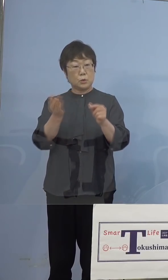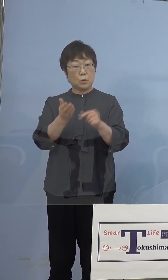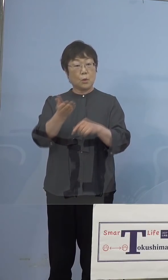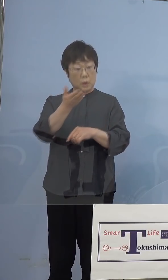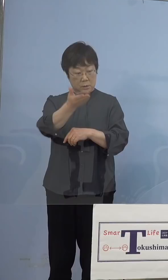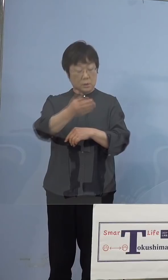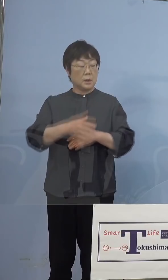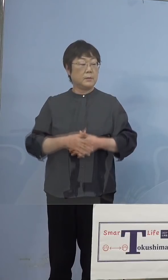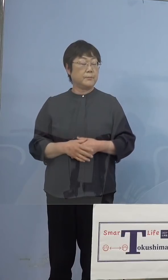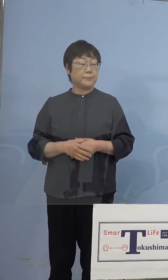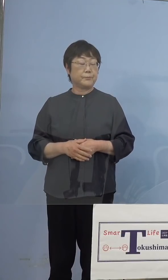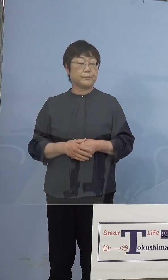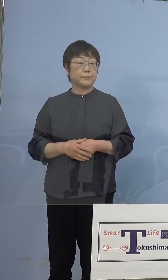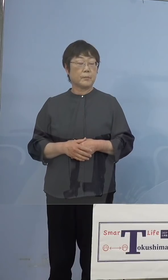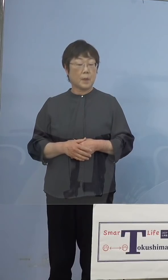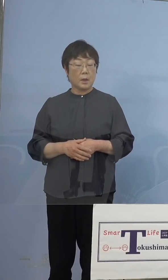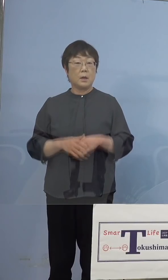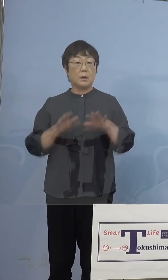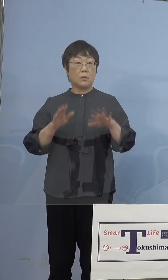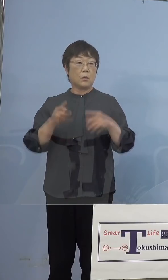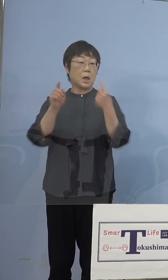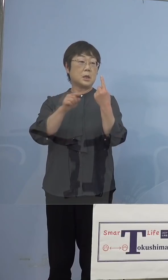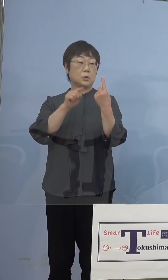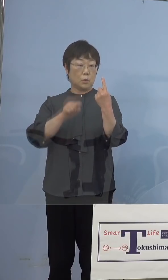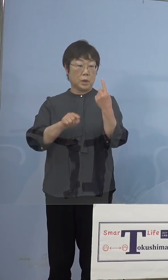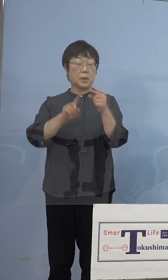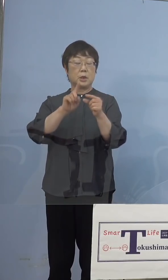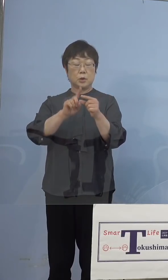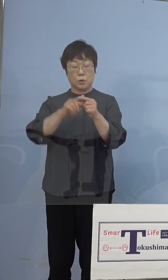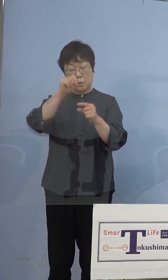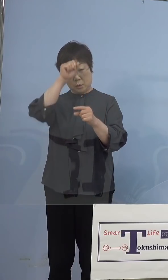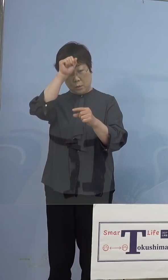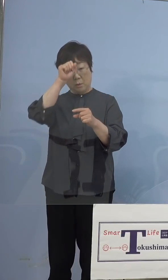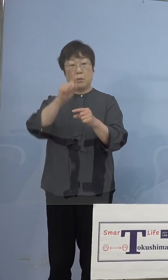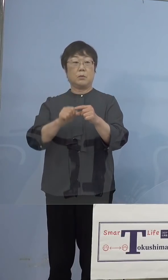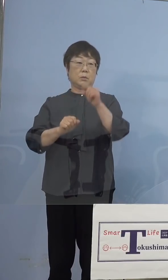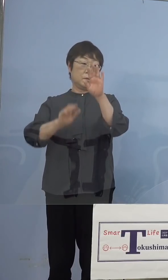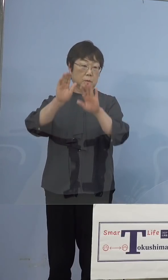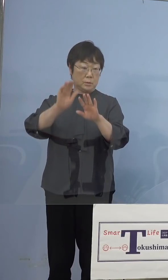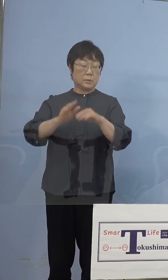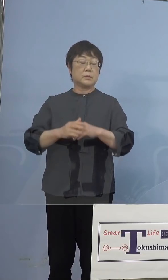（知事） 今回1人中等症という形となりました